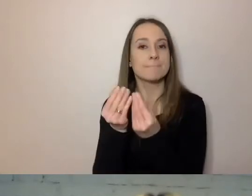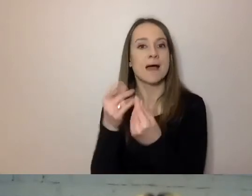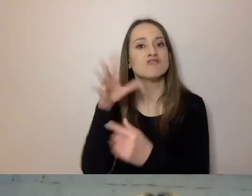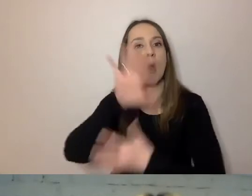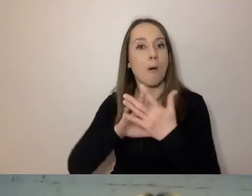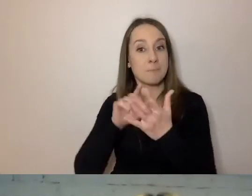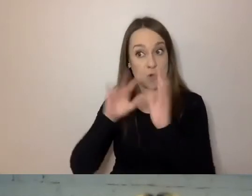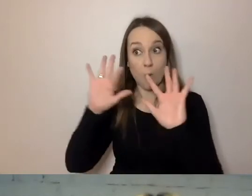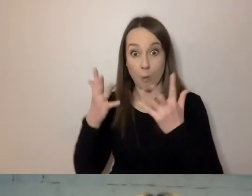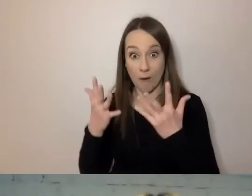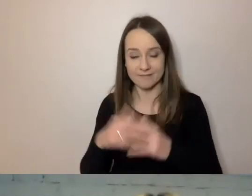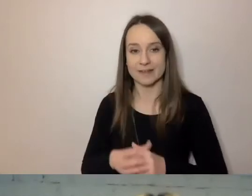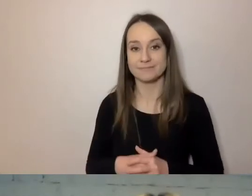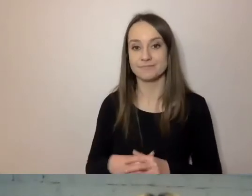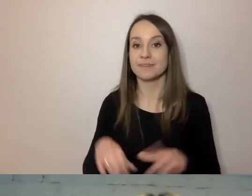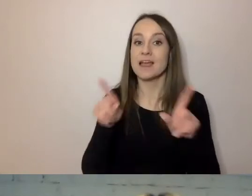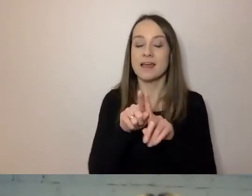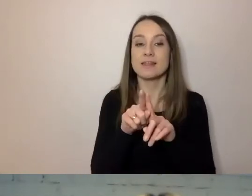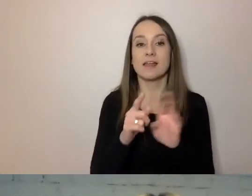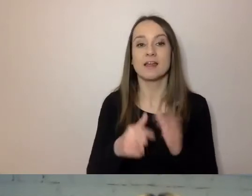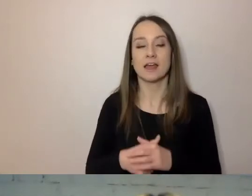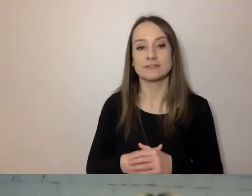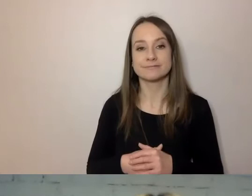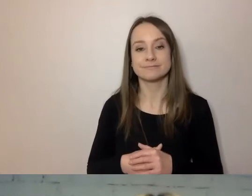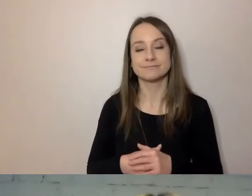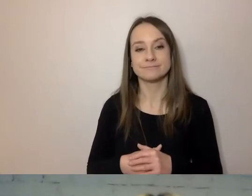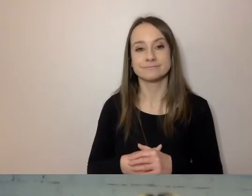Również Polska Akademia Nauk,